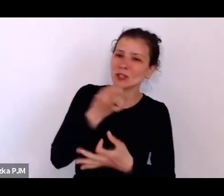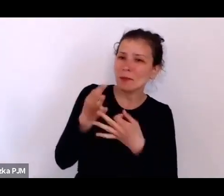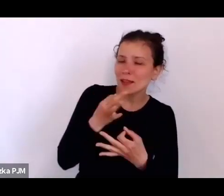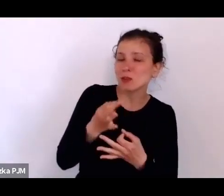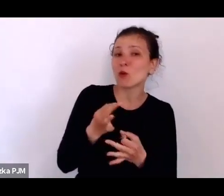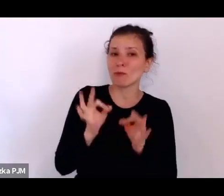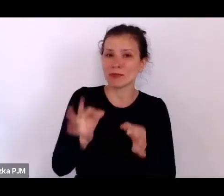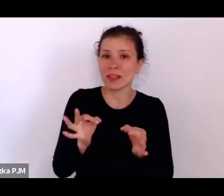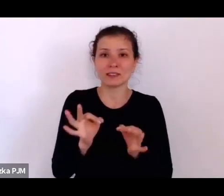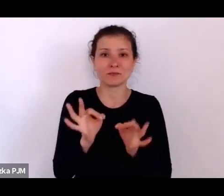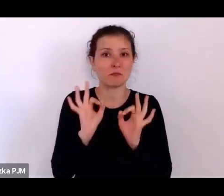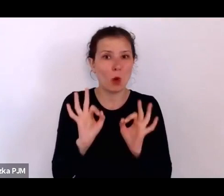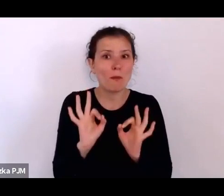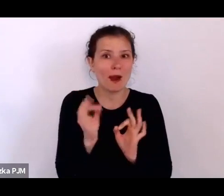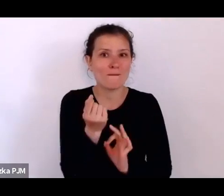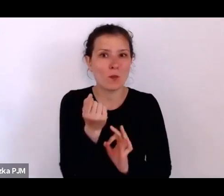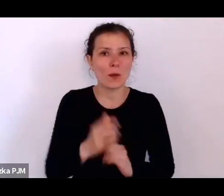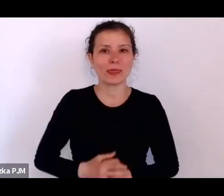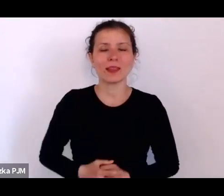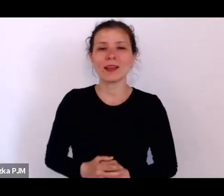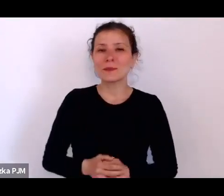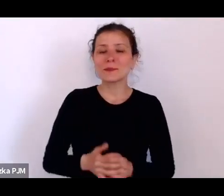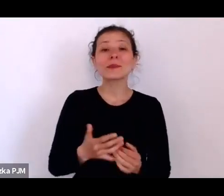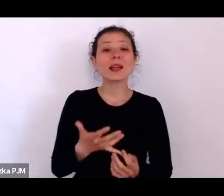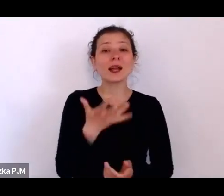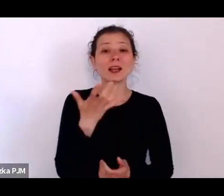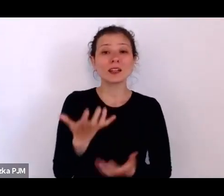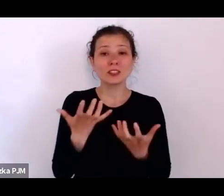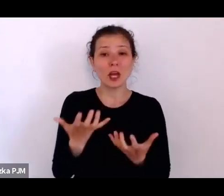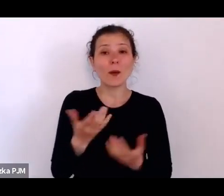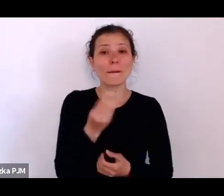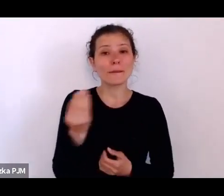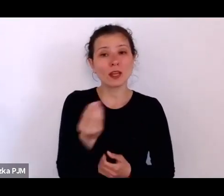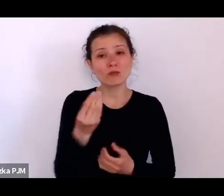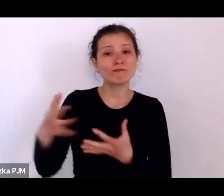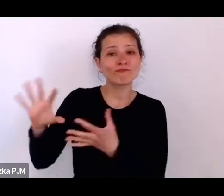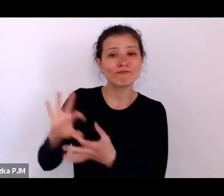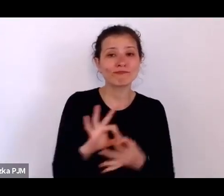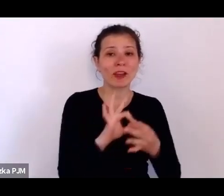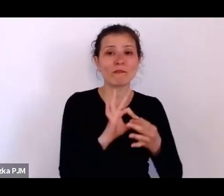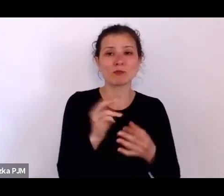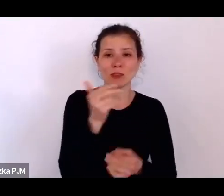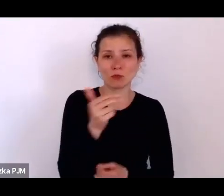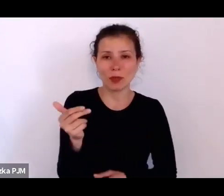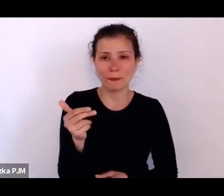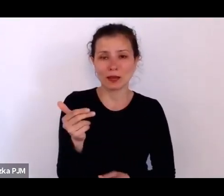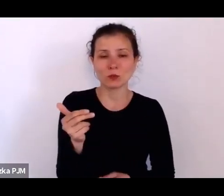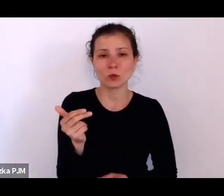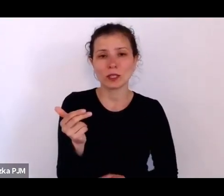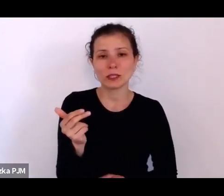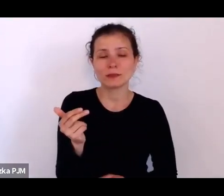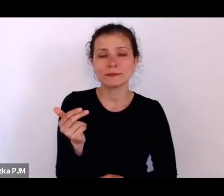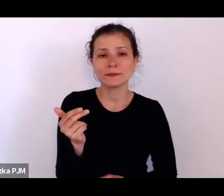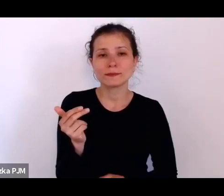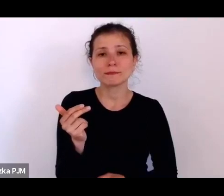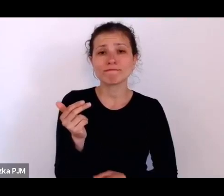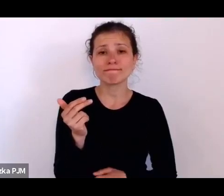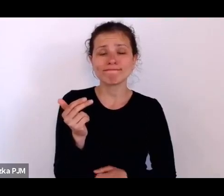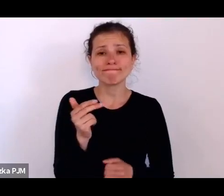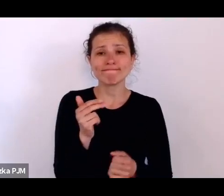ale chciałam jeszcze właśnie wrócić do tego tematu braku wolności i strachu.